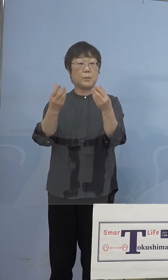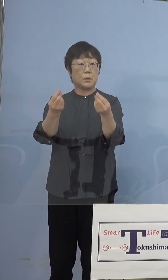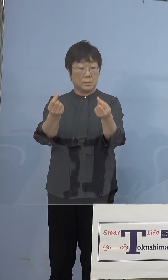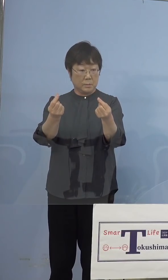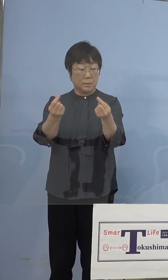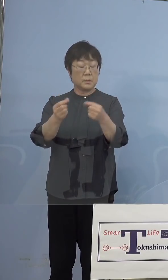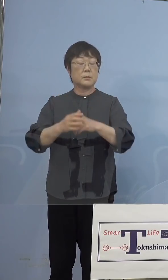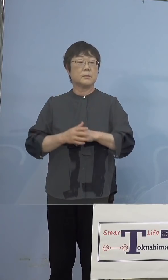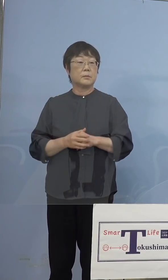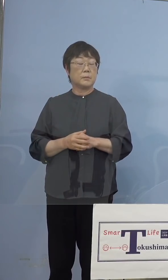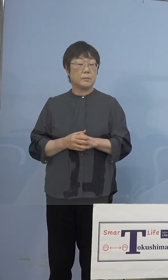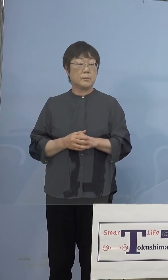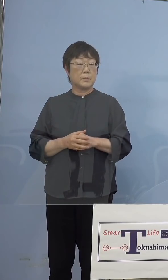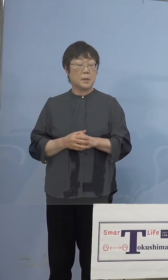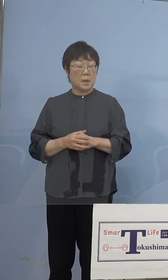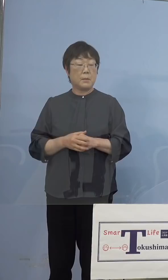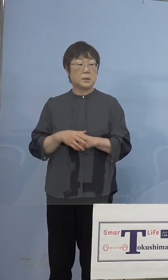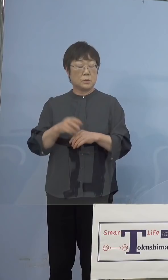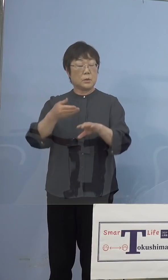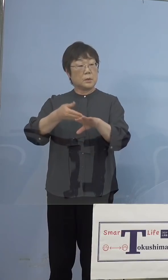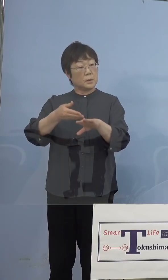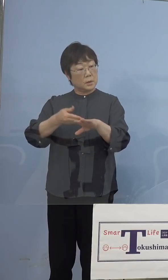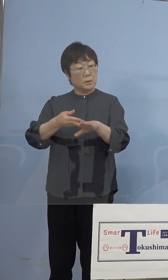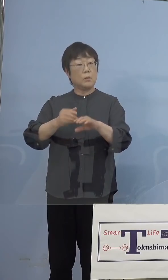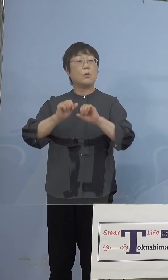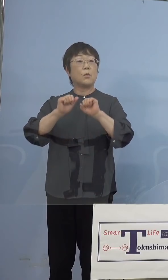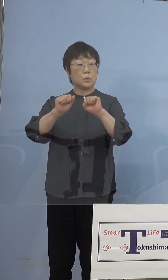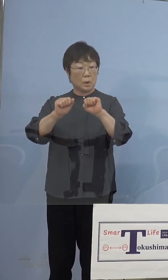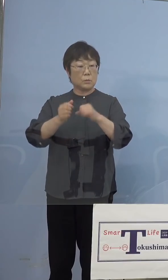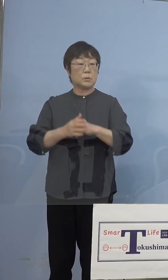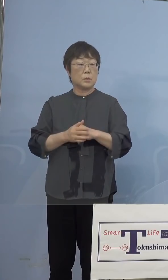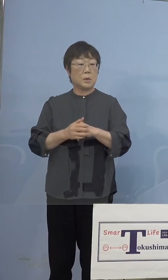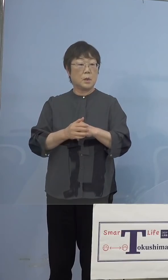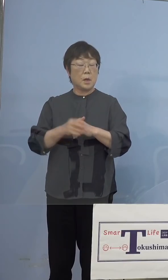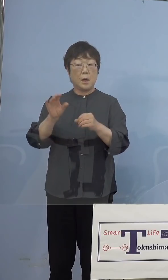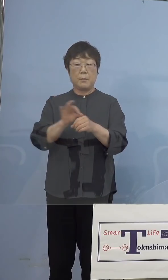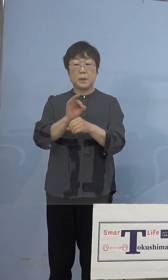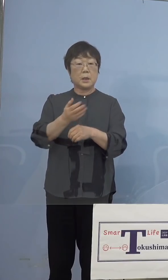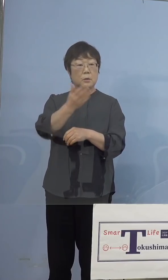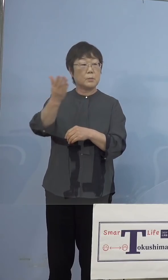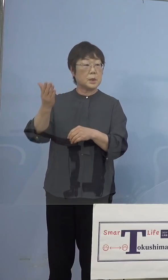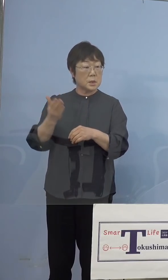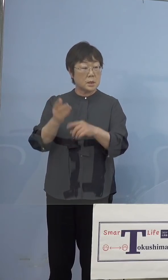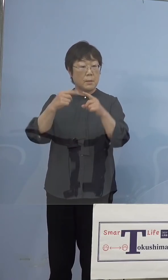まずリハーサル、これを行ってマスコミの 皆さん方にも公開をさせていただくと